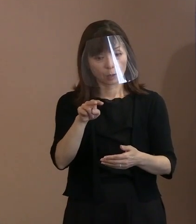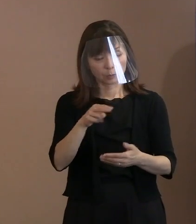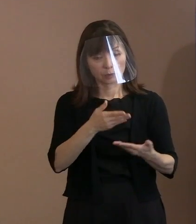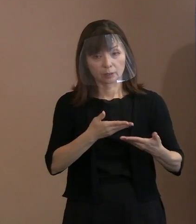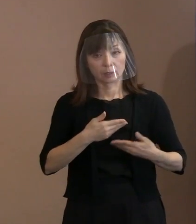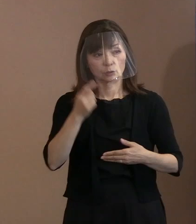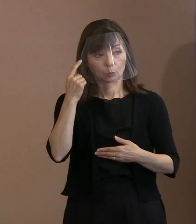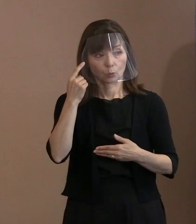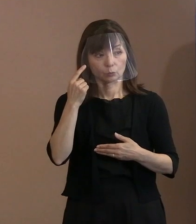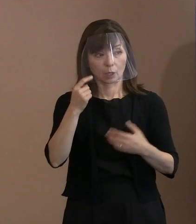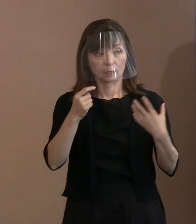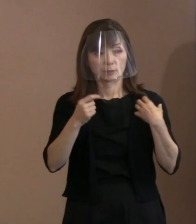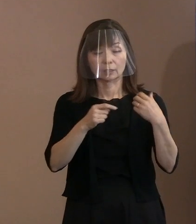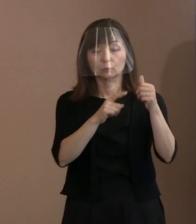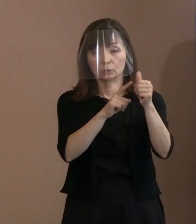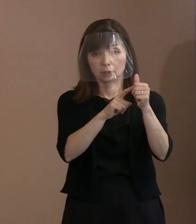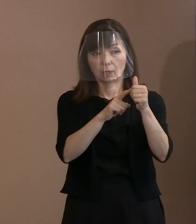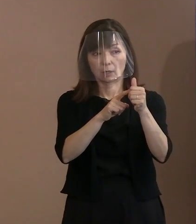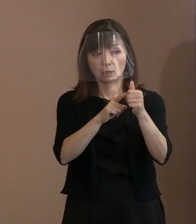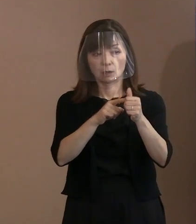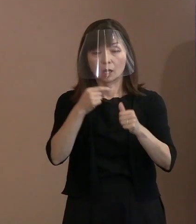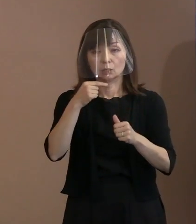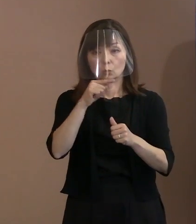(市職員)ロシア大使館にも 文章をお送りします｡